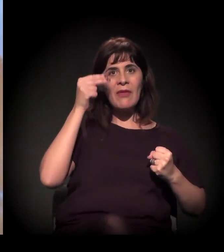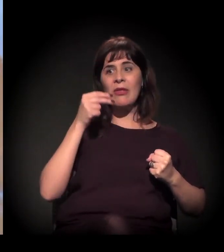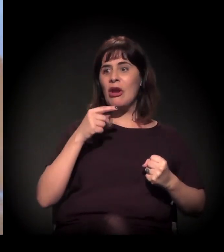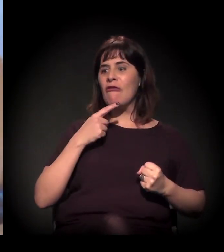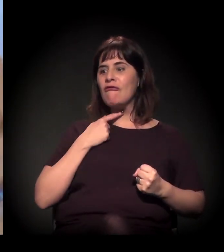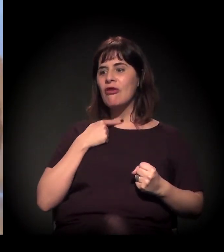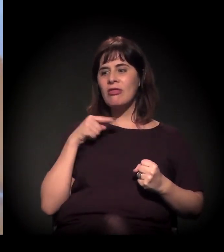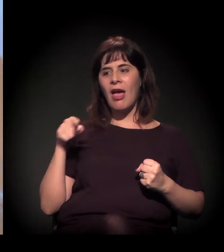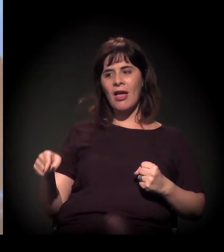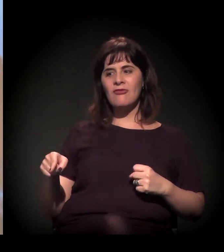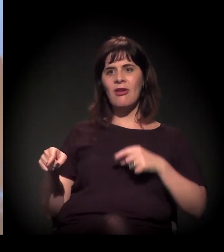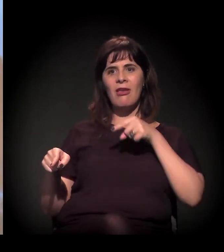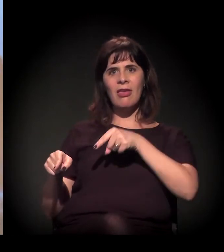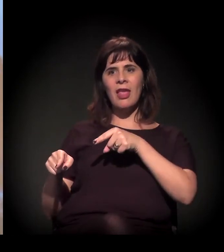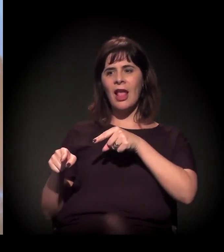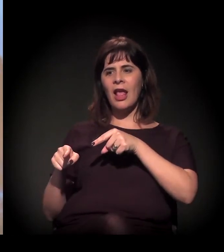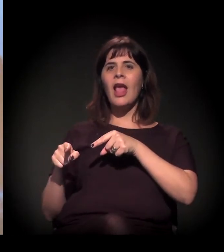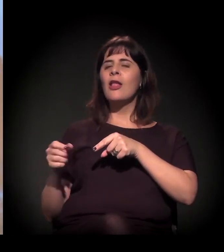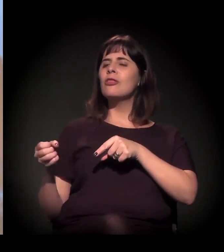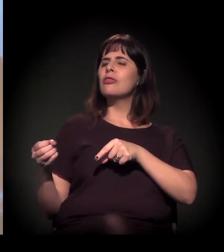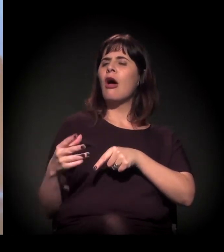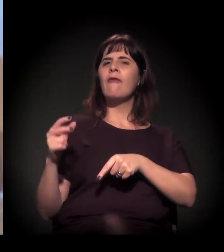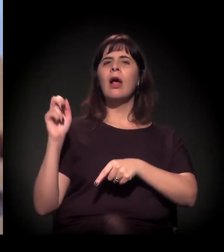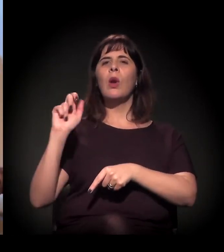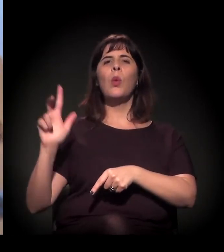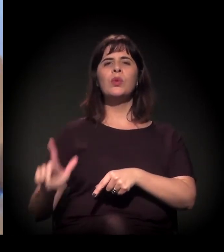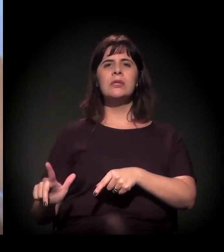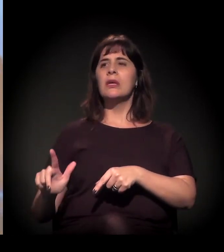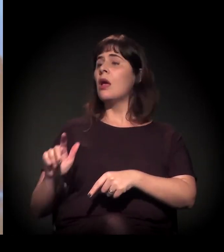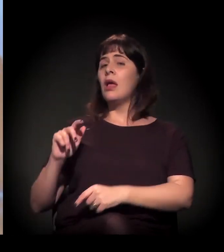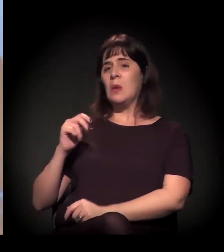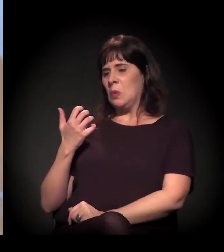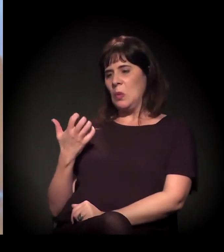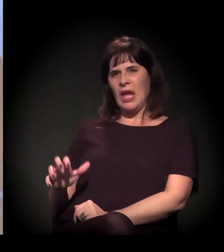vamos destruir o que tinha aqui, não vai ser mais a Cracolândia, vai ser a Nova Luz –,